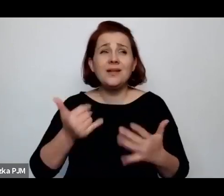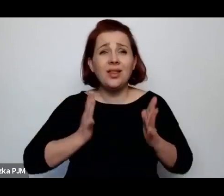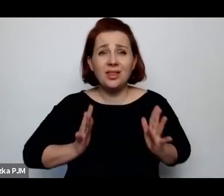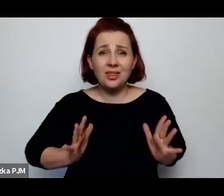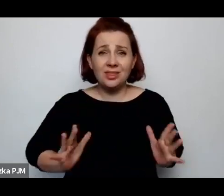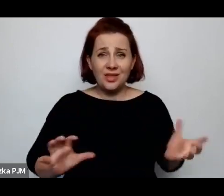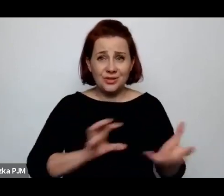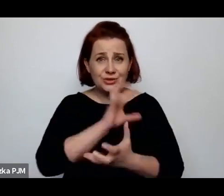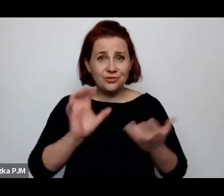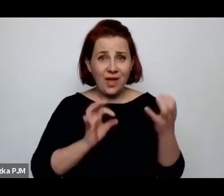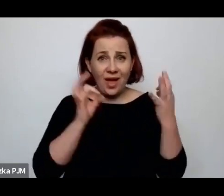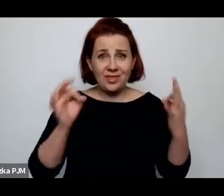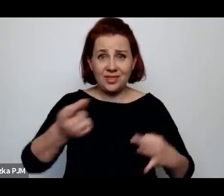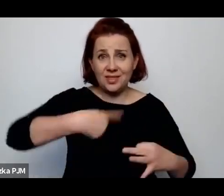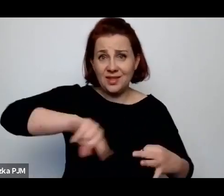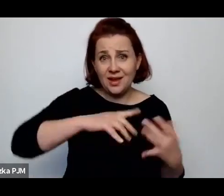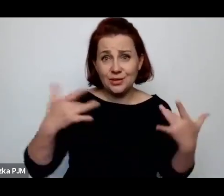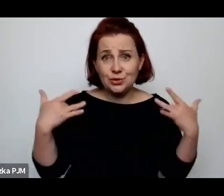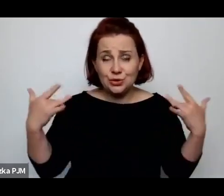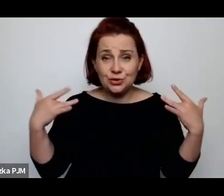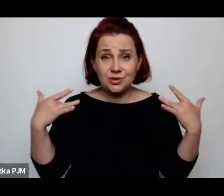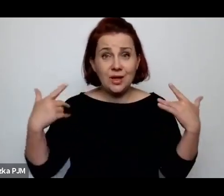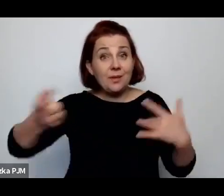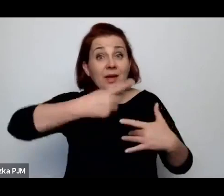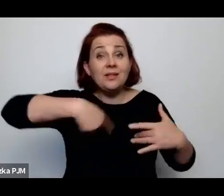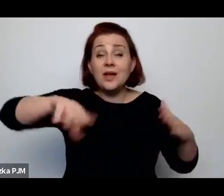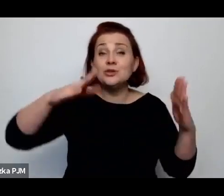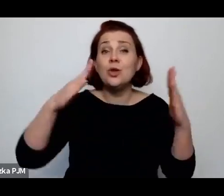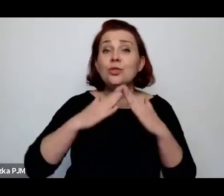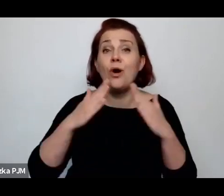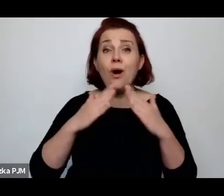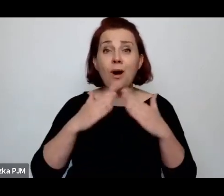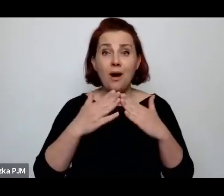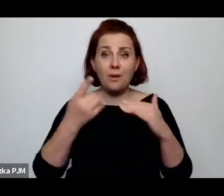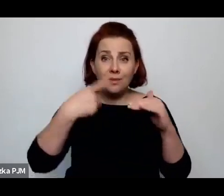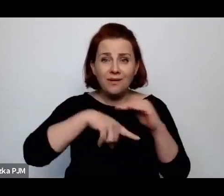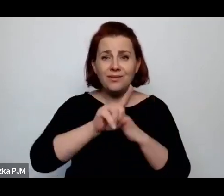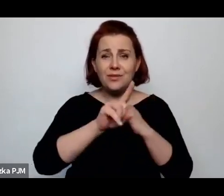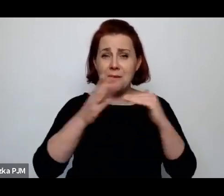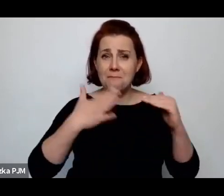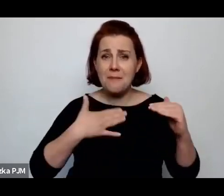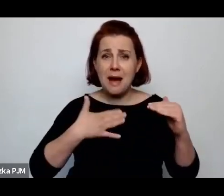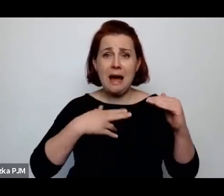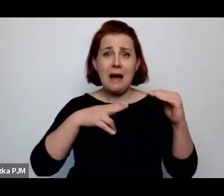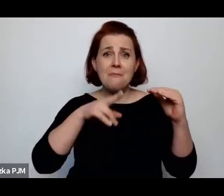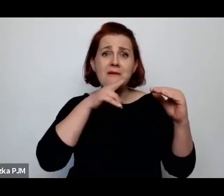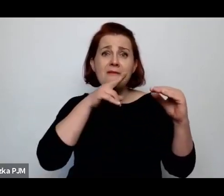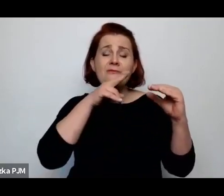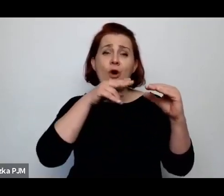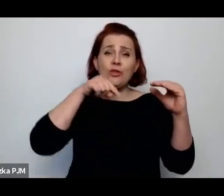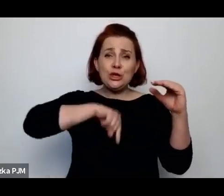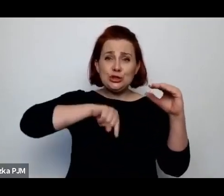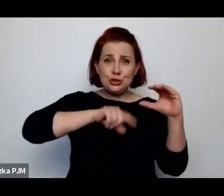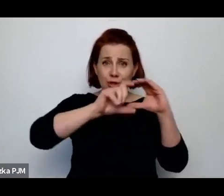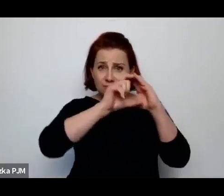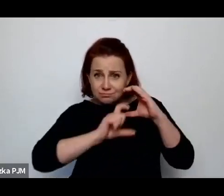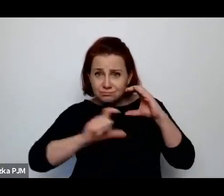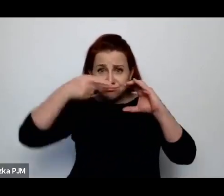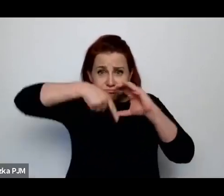i że te nasze domy z wszystkimi kanalizacjami i całą infrastrukturą to jest